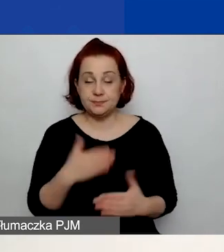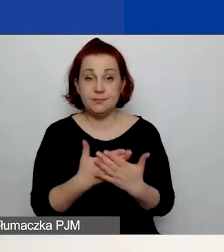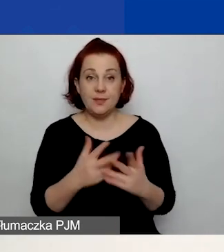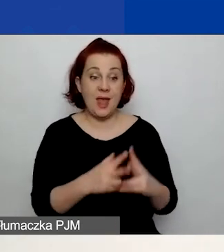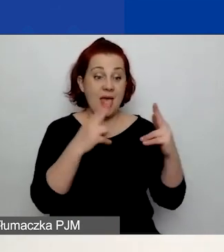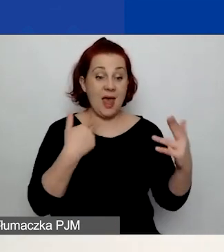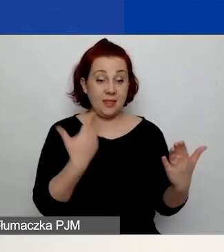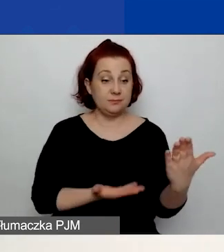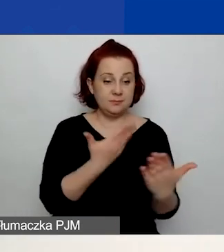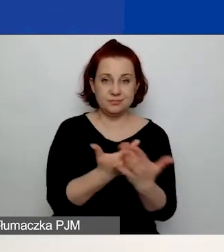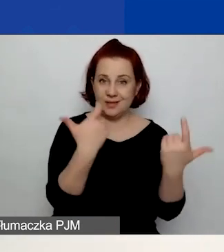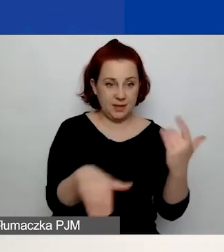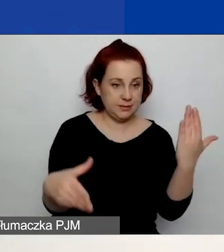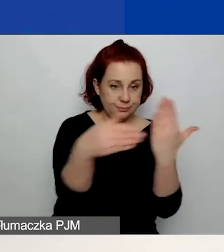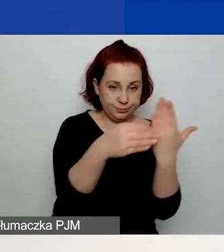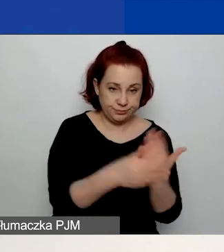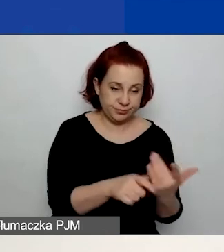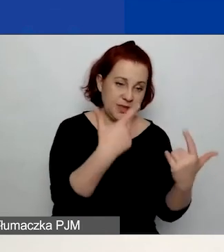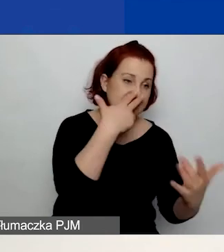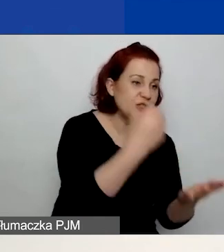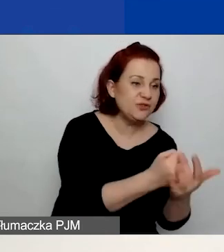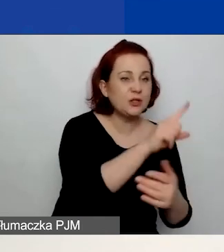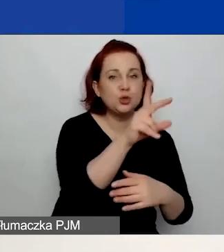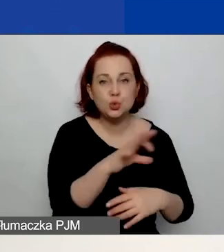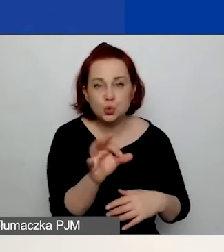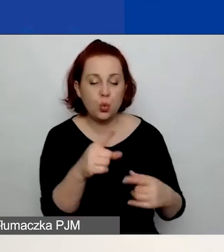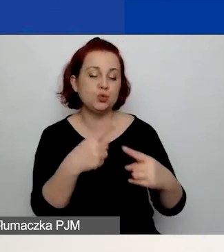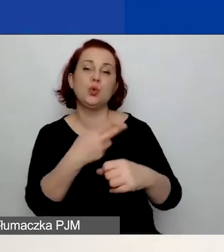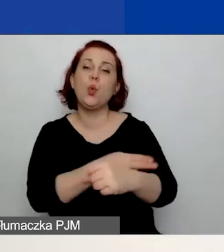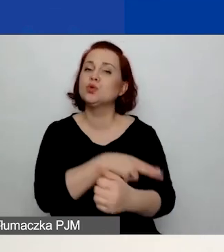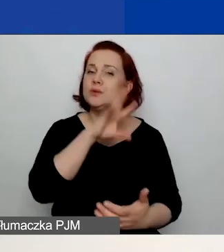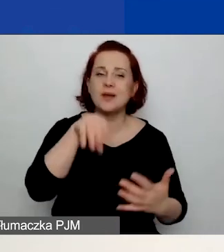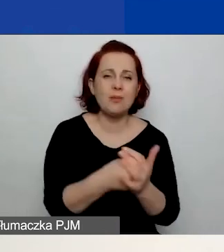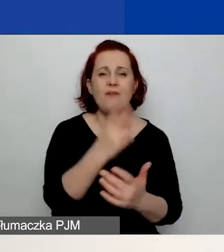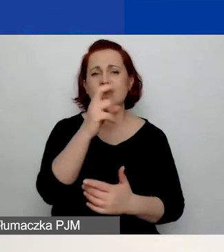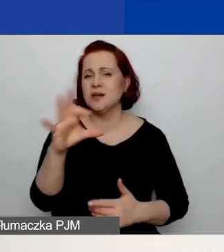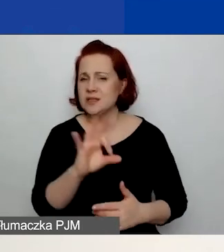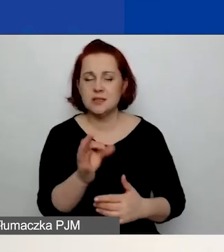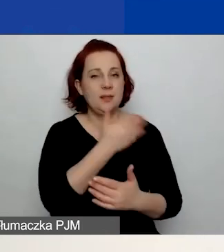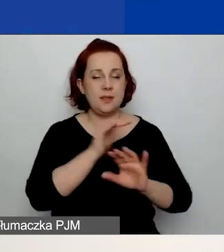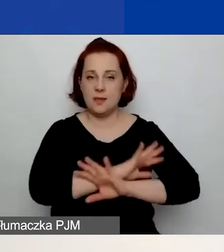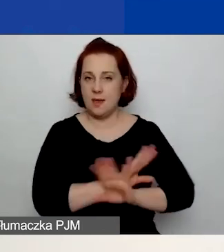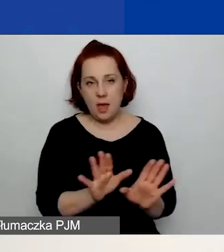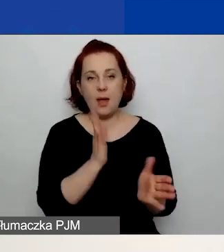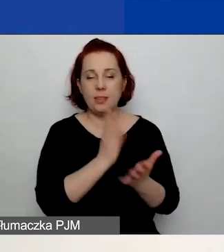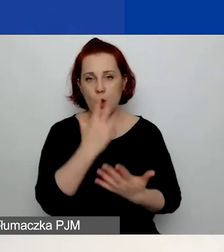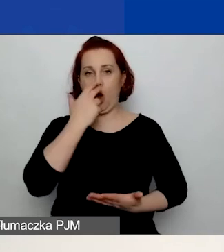Żadnych zaświadczeń z ZUS-u z czy urzędu skarbowego, KRS-u. Nie ładujecie takich rzeczy do generatora,